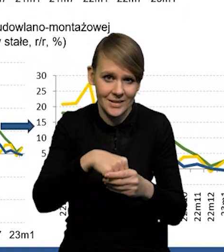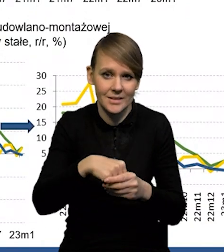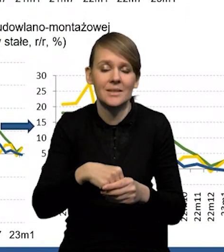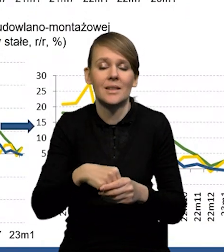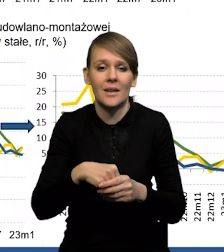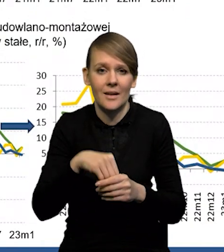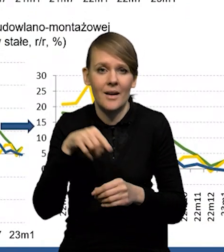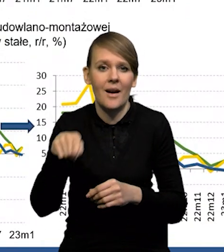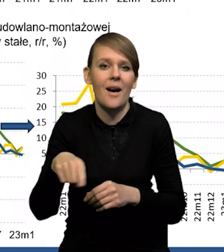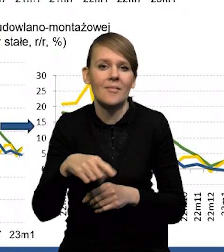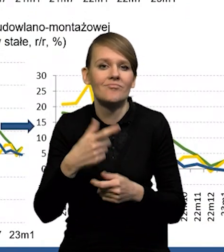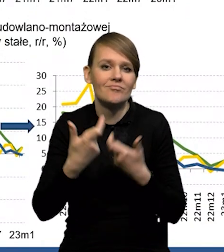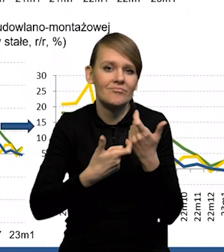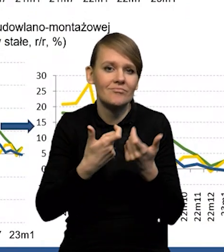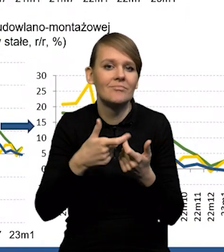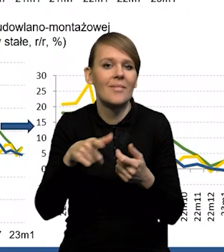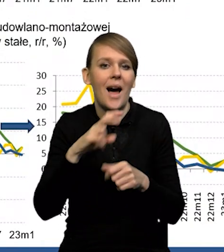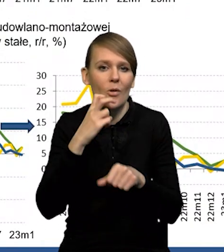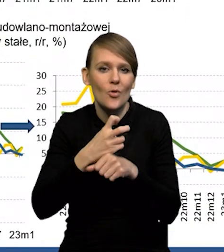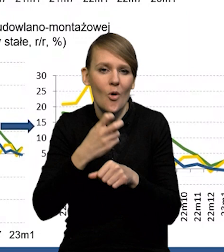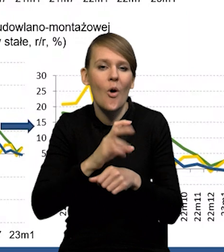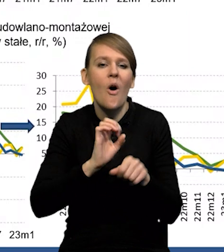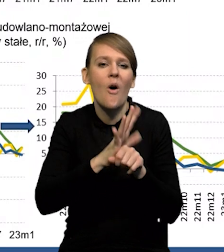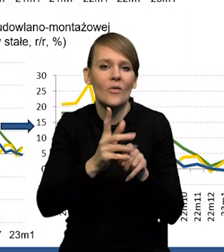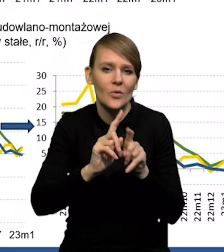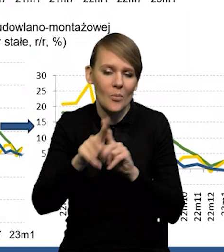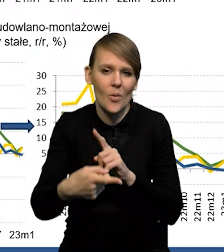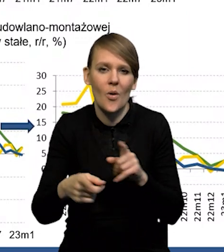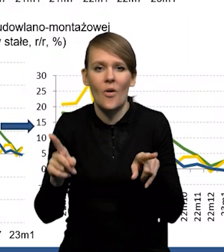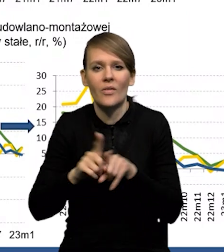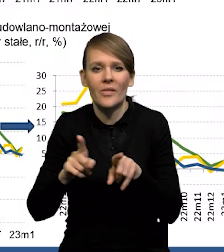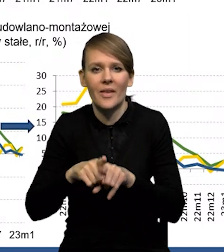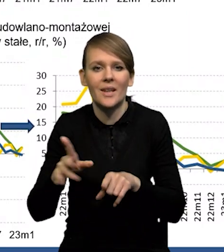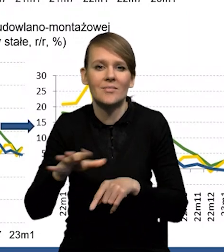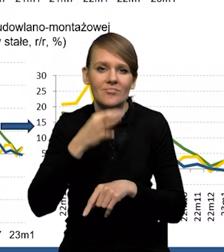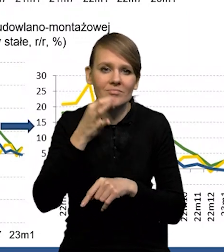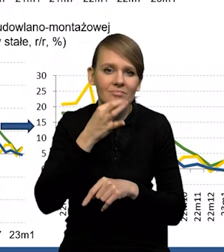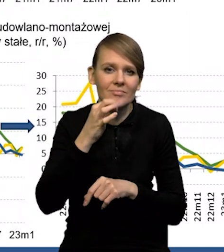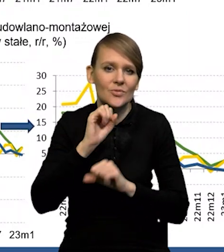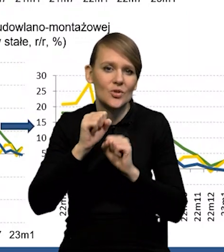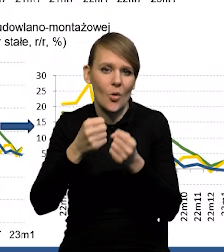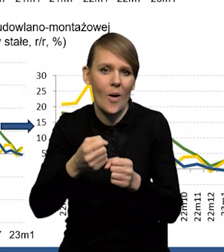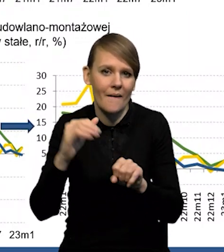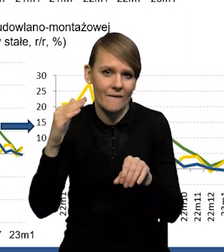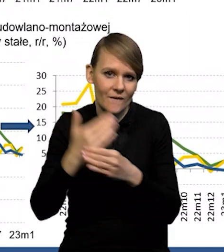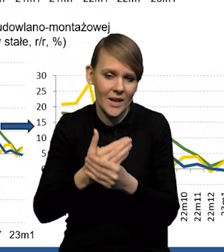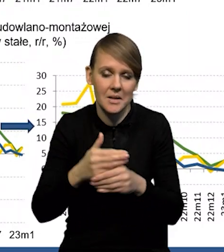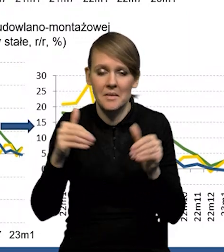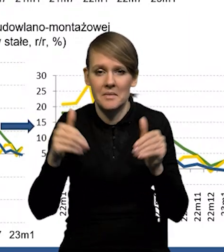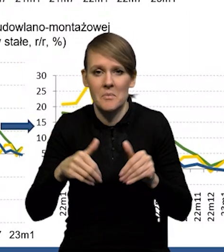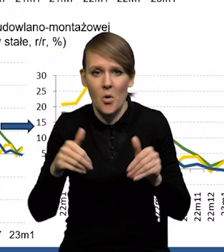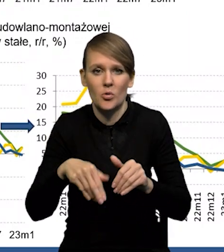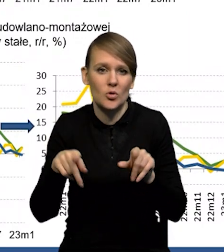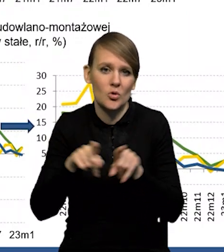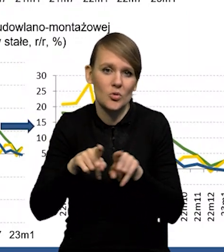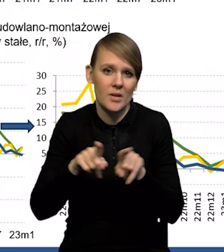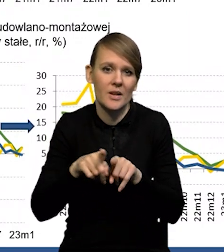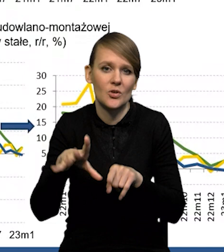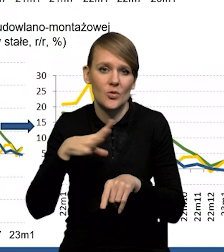czyli związane z automatyzacją po COVID-zie, czy usprawnianie funkcjonowania firm. Być może było to też odbudowa sieci zapasów.